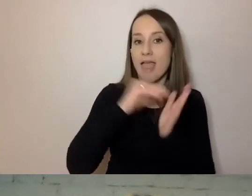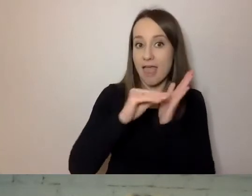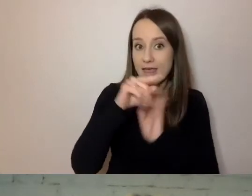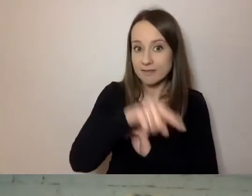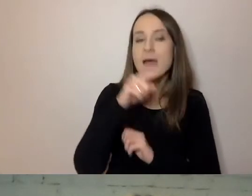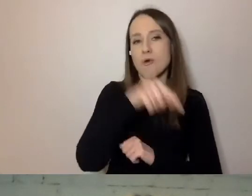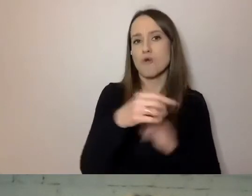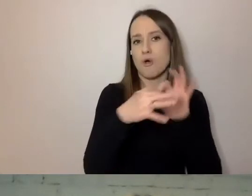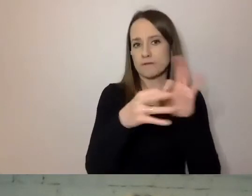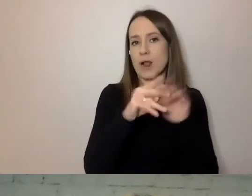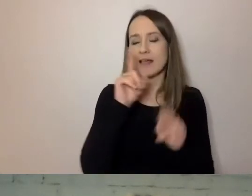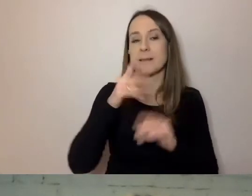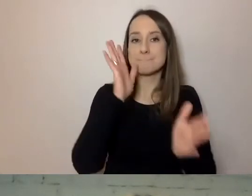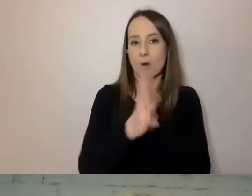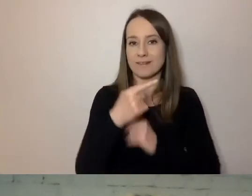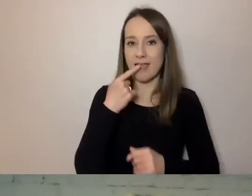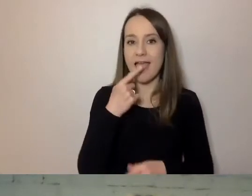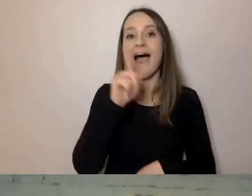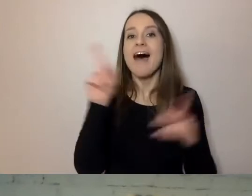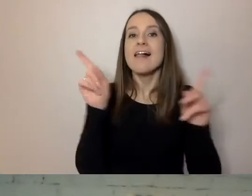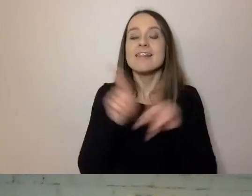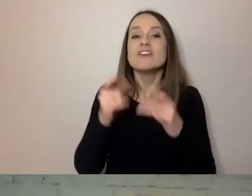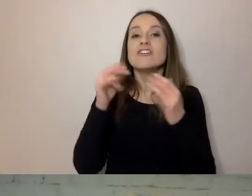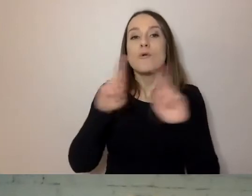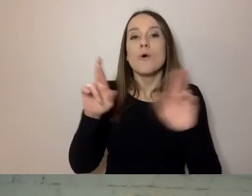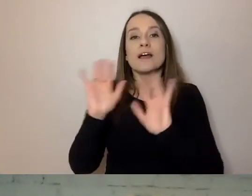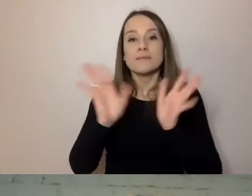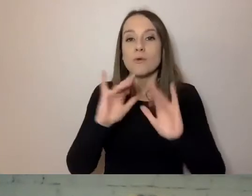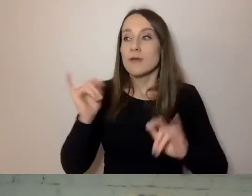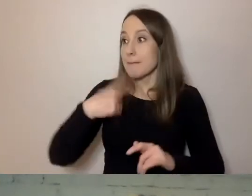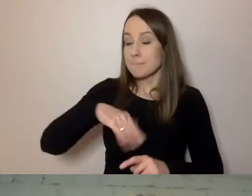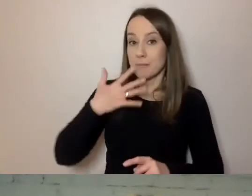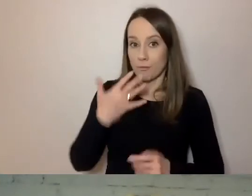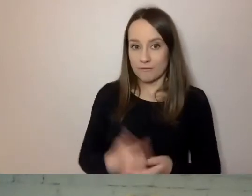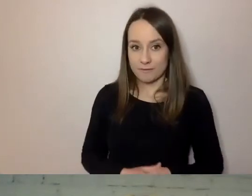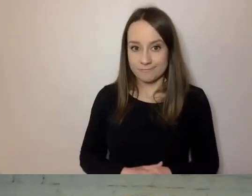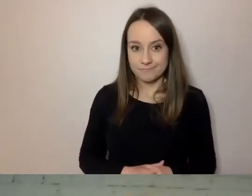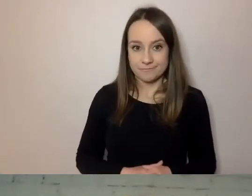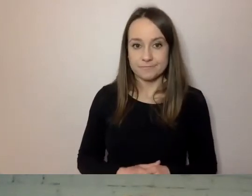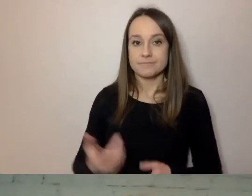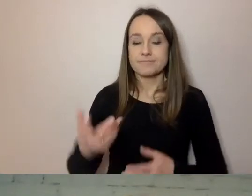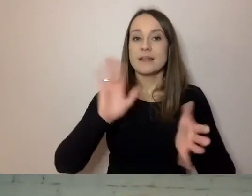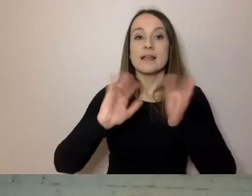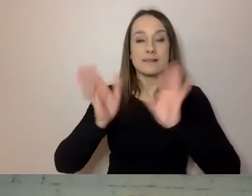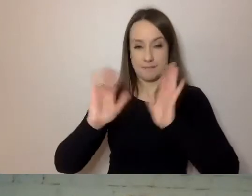Ale wiele z tych rzeczy dotyczy też języka mówionego. Sposób zwracania się do odbiorcy.